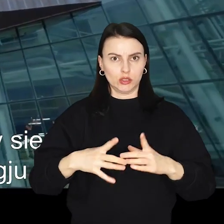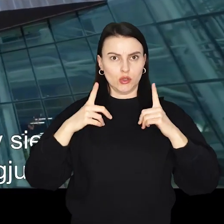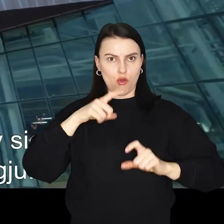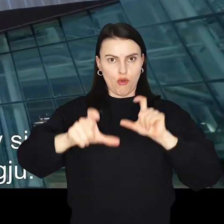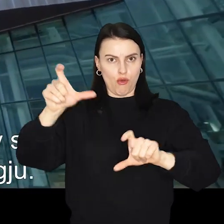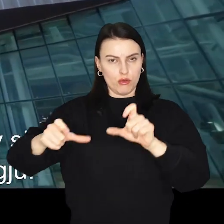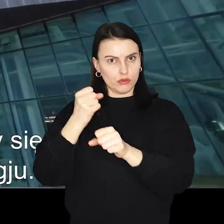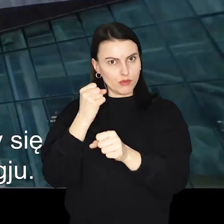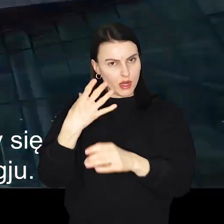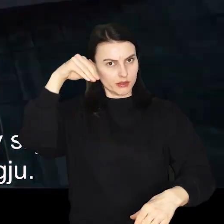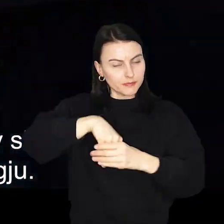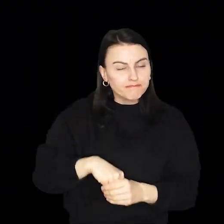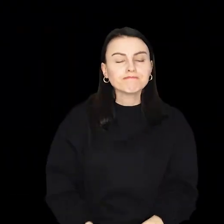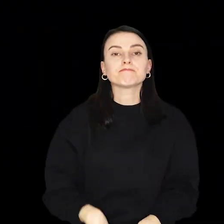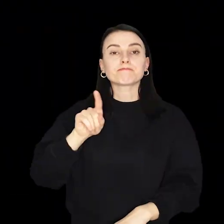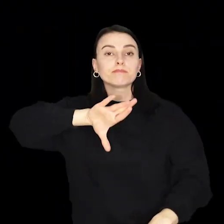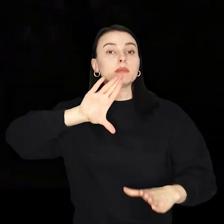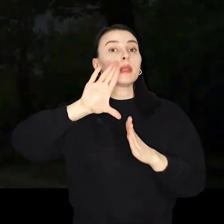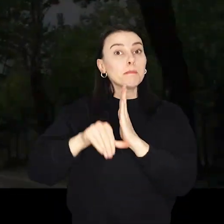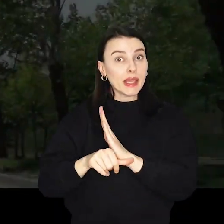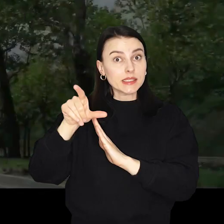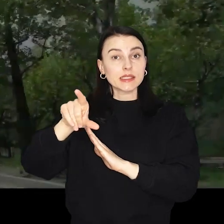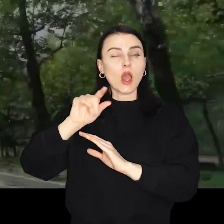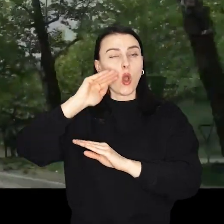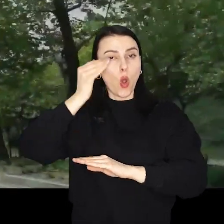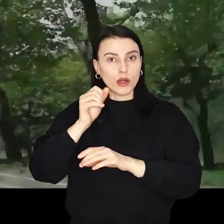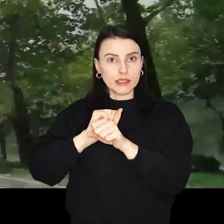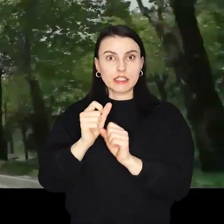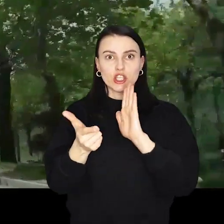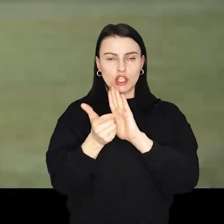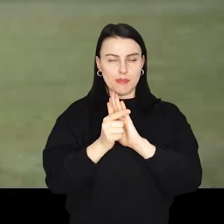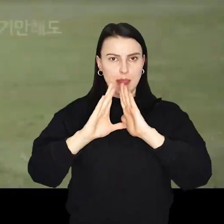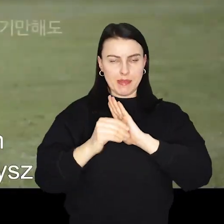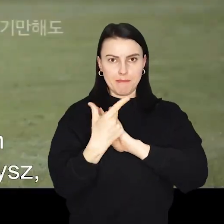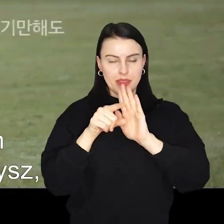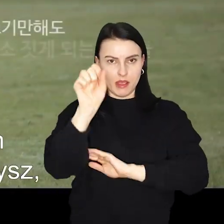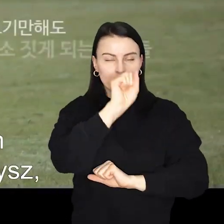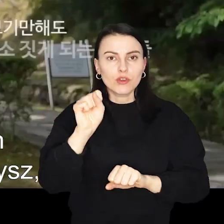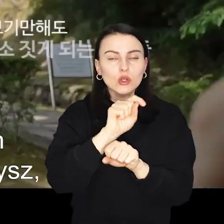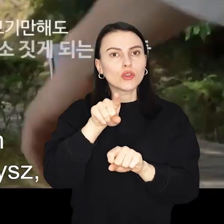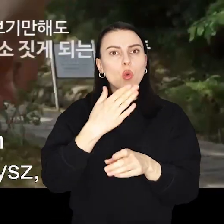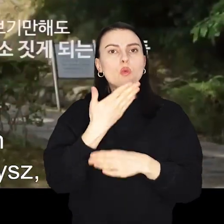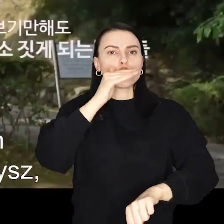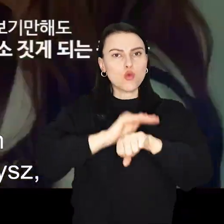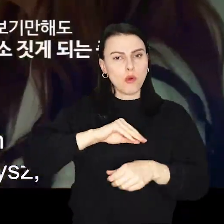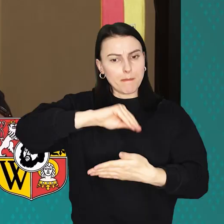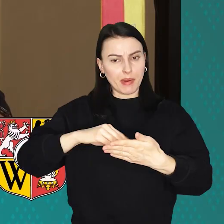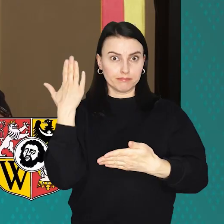Cheongju stało się tym samym 17 miastem partnerskim Wrocławia A to kolejna już tego typu umowa podpisana w ostatnim czasie